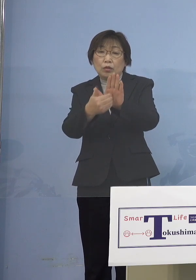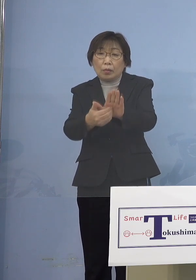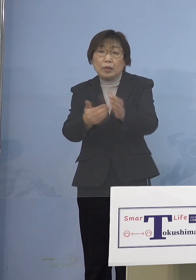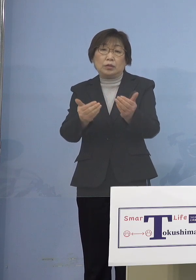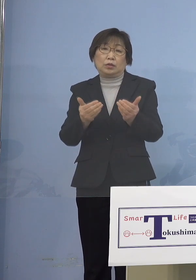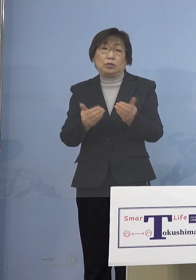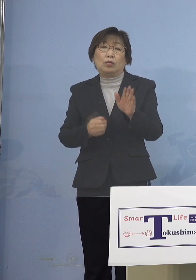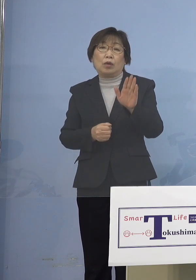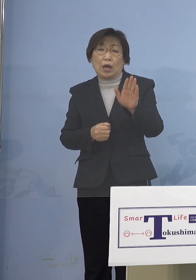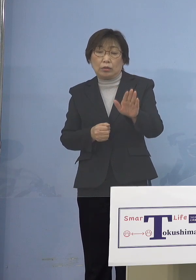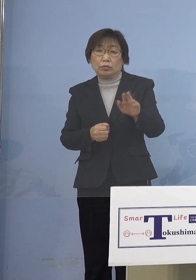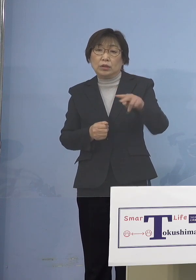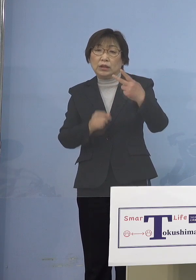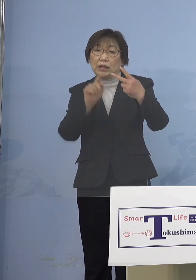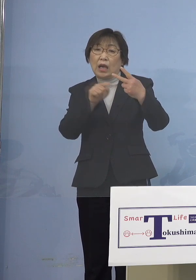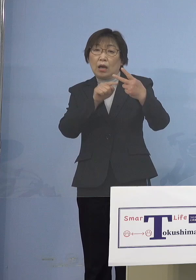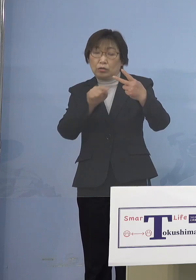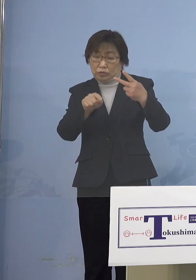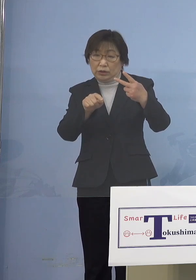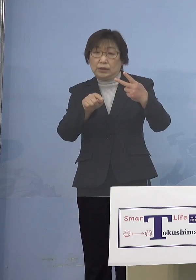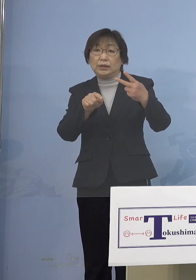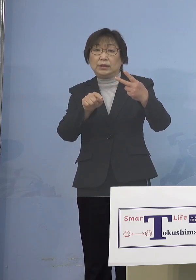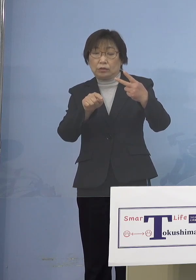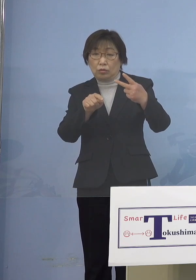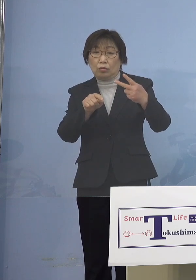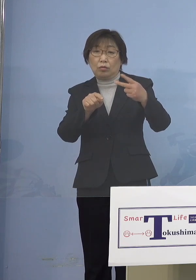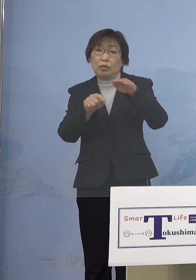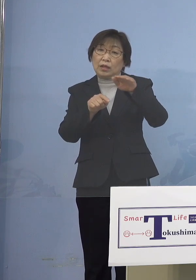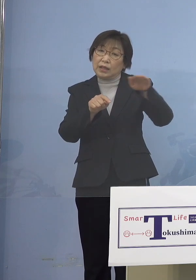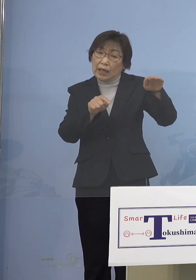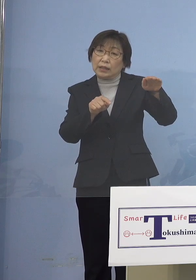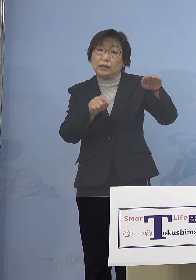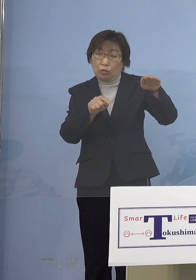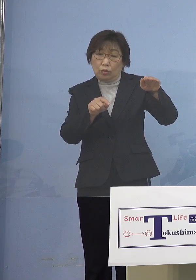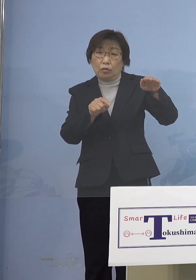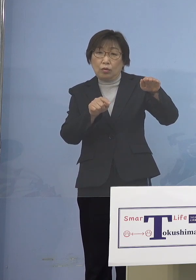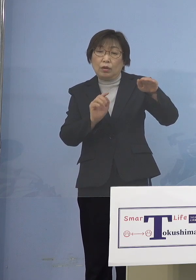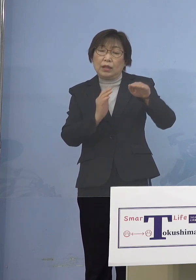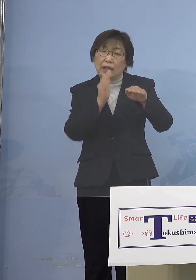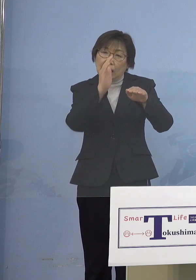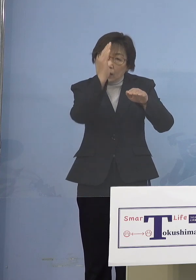止めることは難しいのではないか こうしたことが言えるかと思います